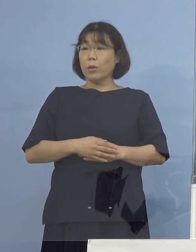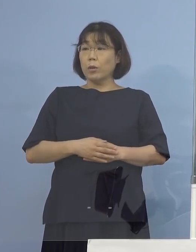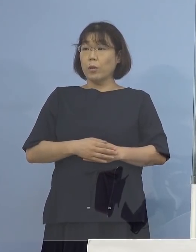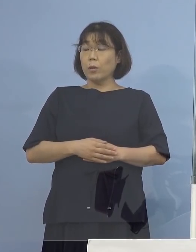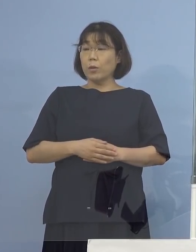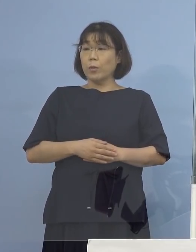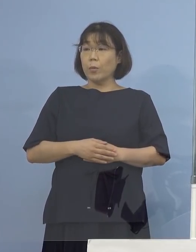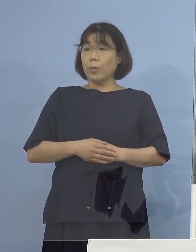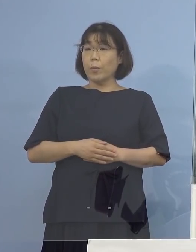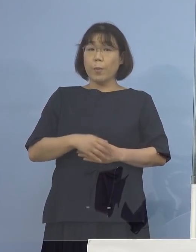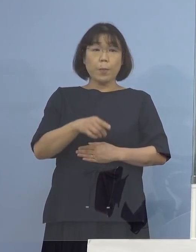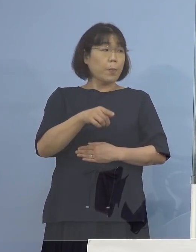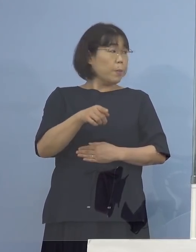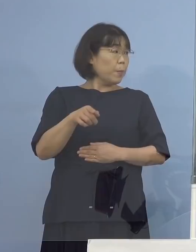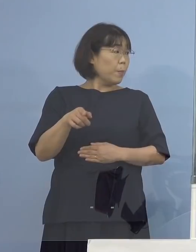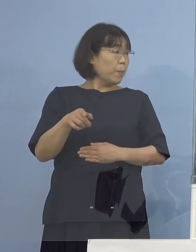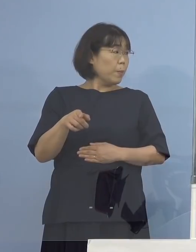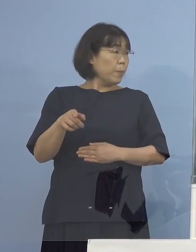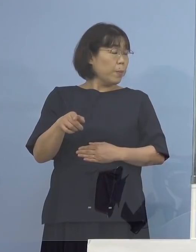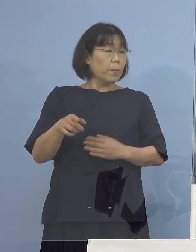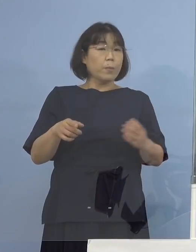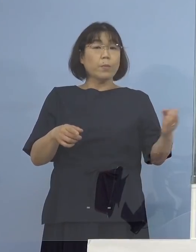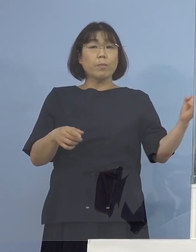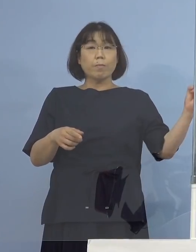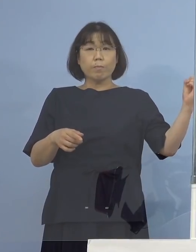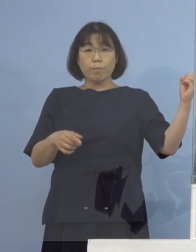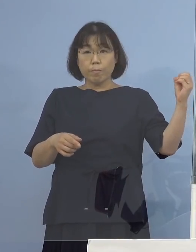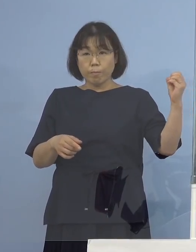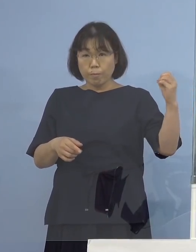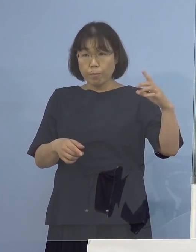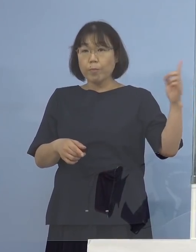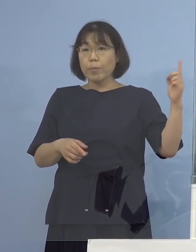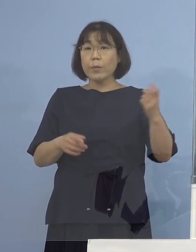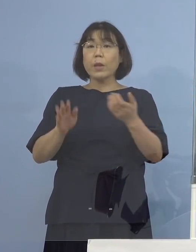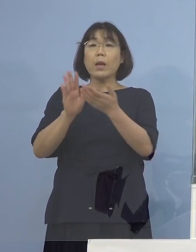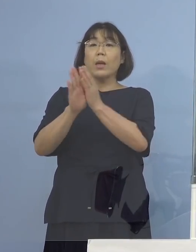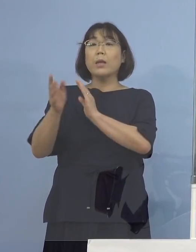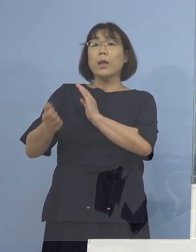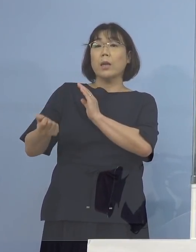そこの部分ですかね （感染症対策課） 県が保有している検体でということでございますので